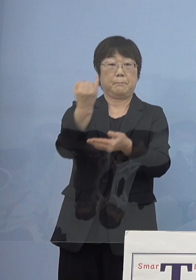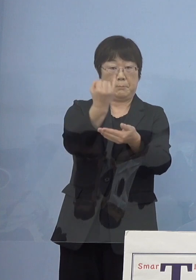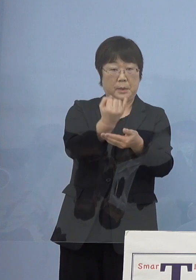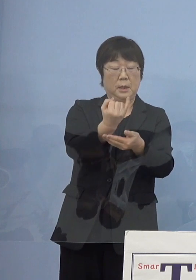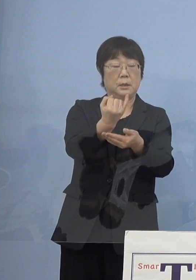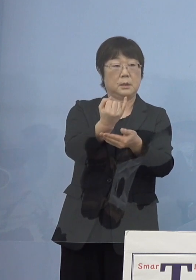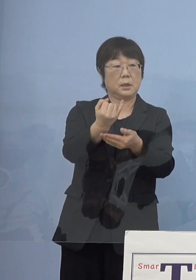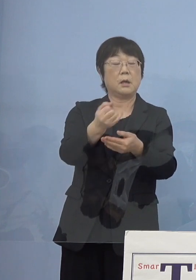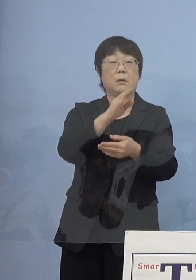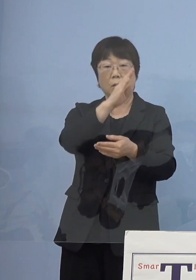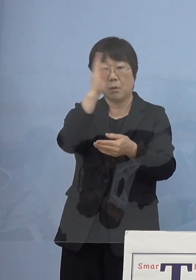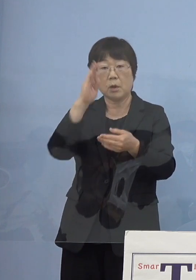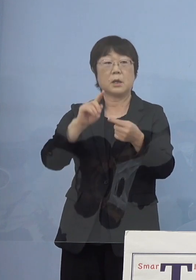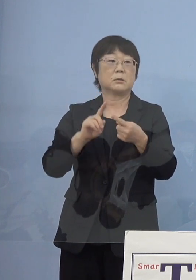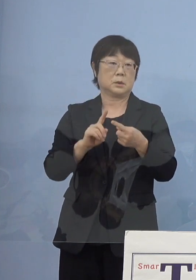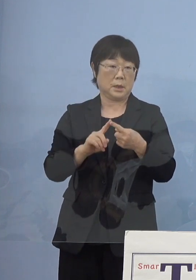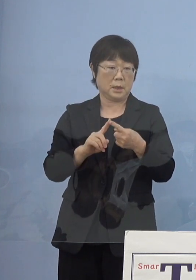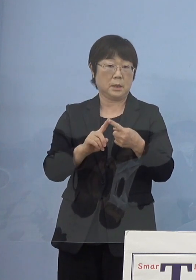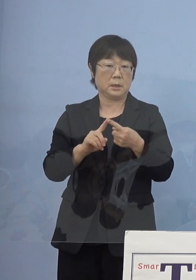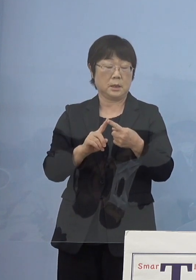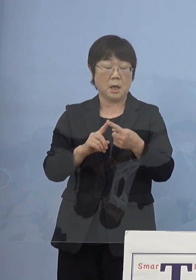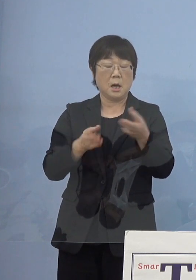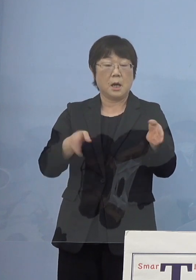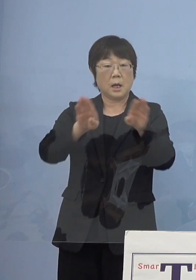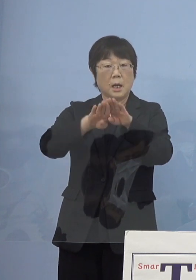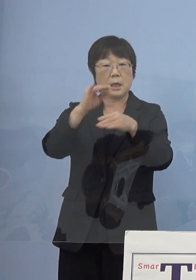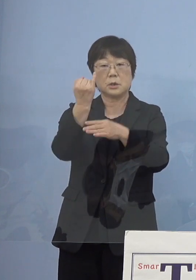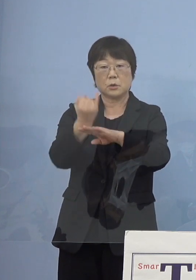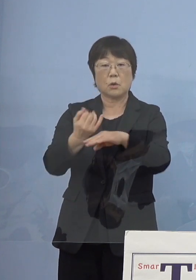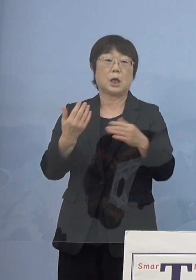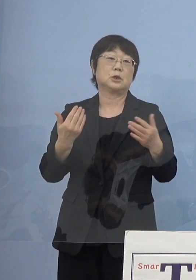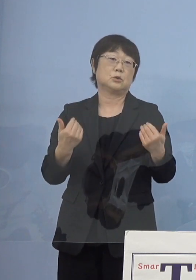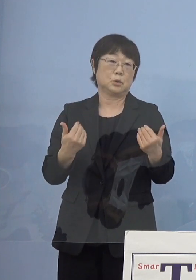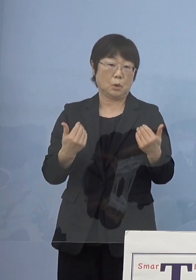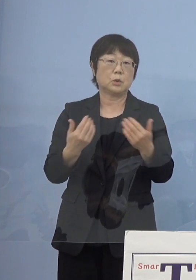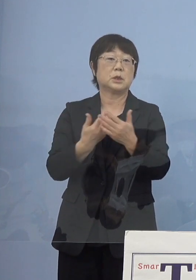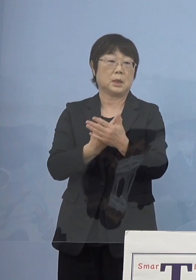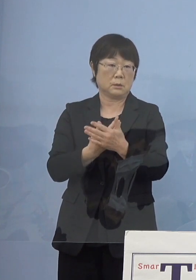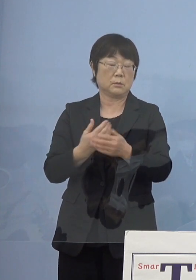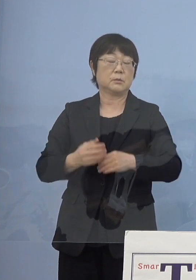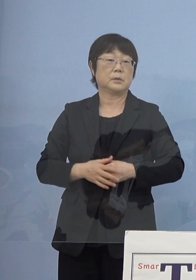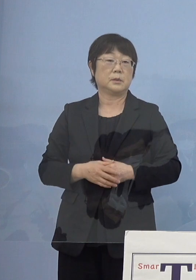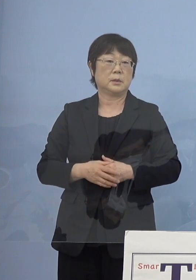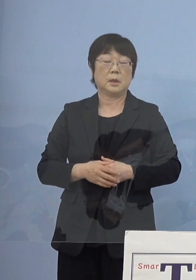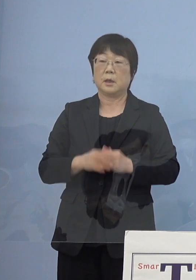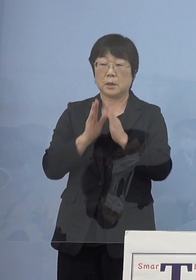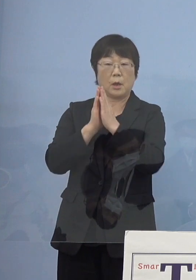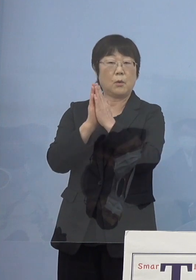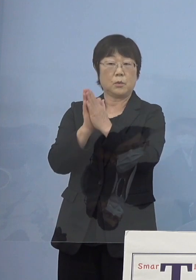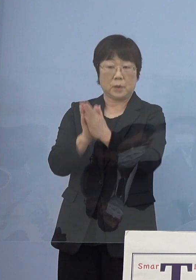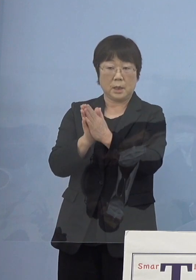やはり本格的な館長さんが必要なのではないかということで お願いをさせていただいて